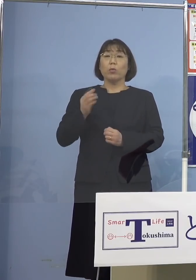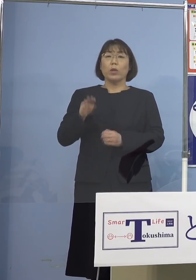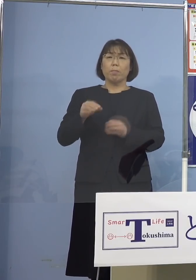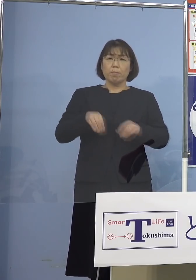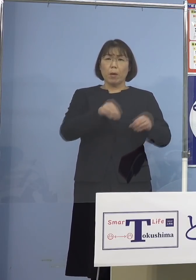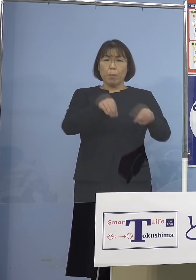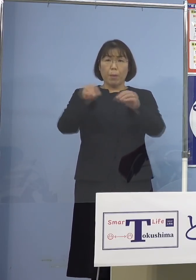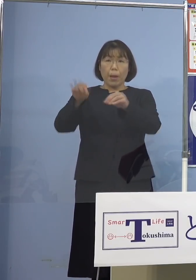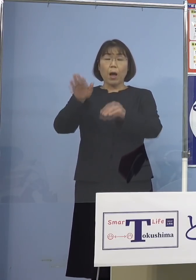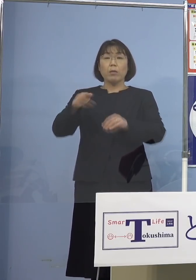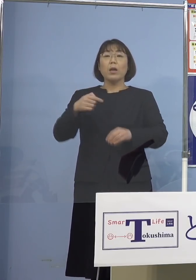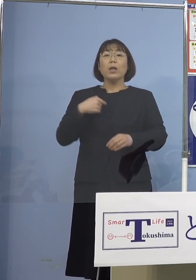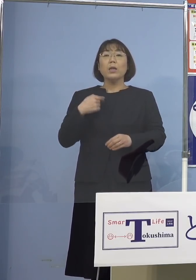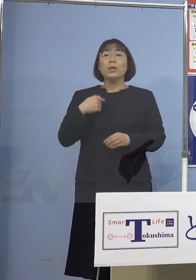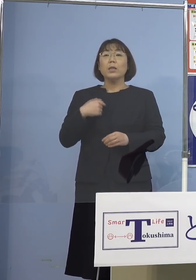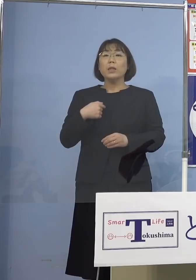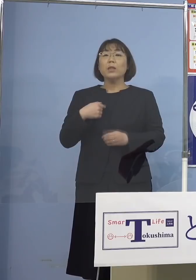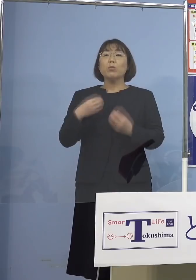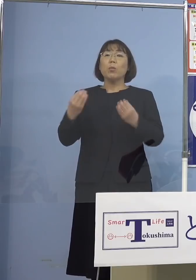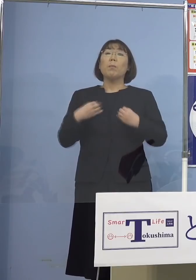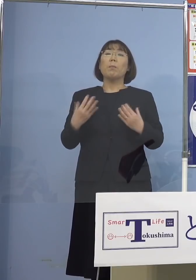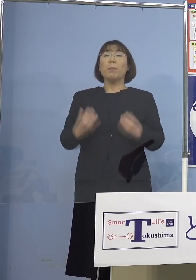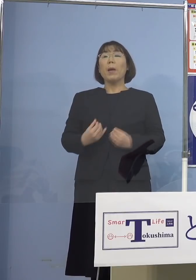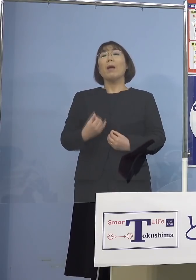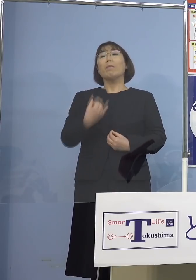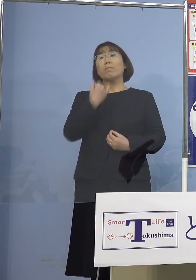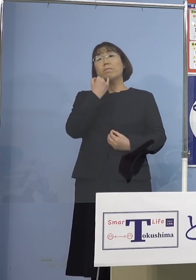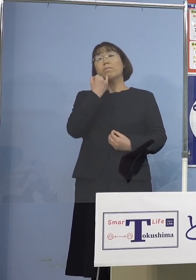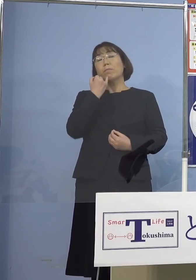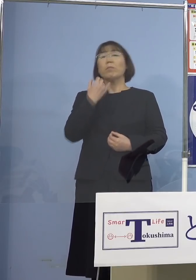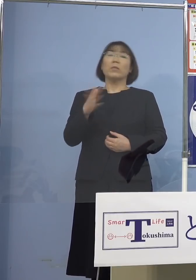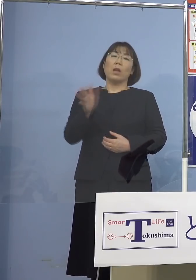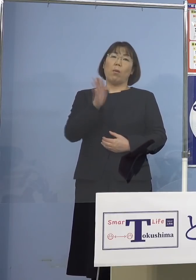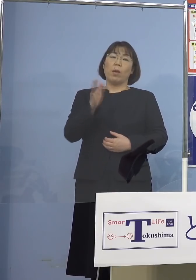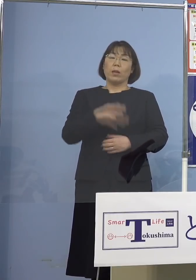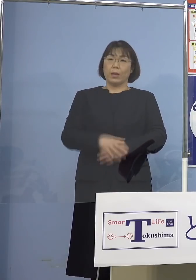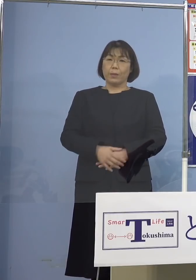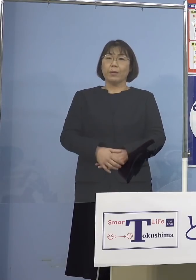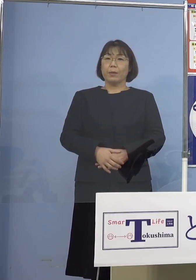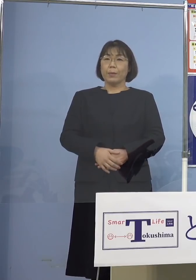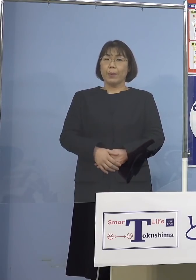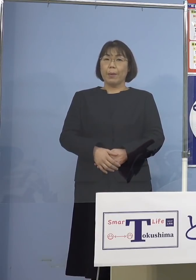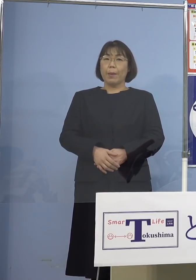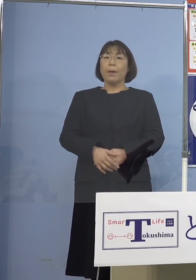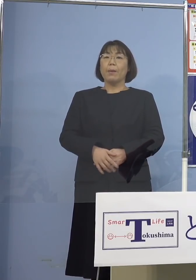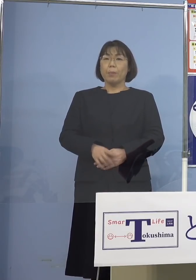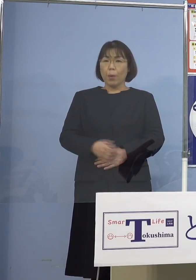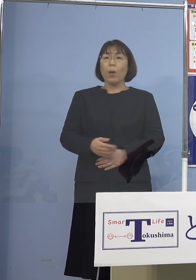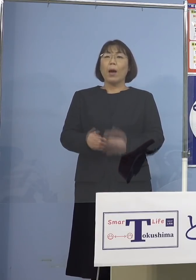自分だけは、自分はかかっても大丈夫 それはちょっと考え直していただいて